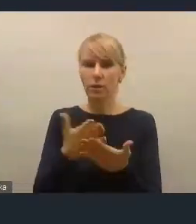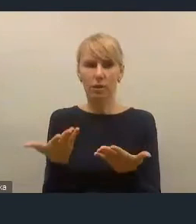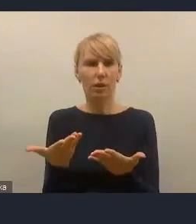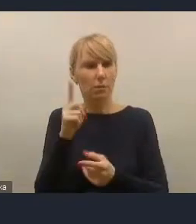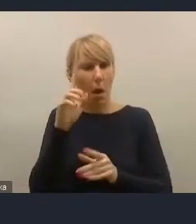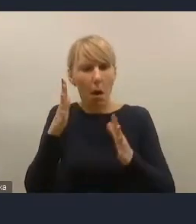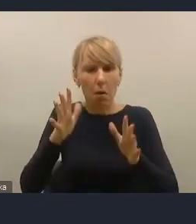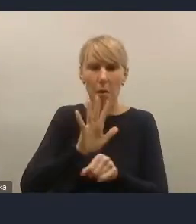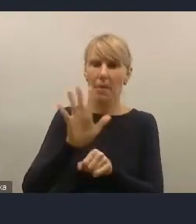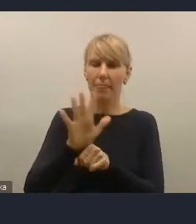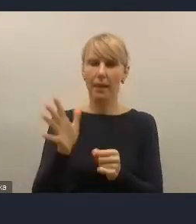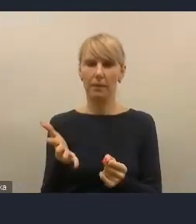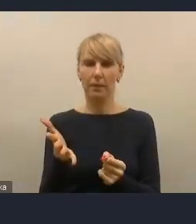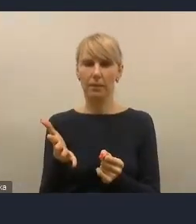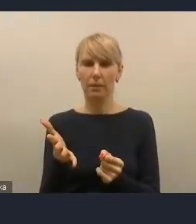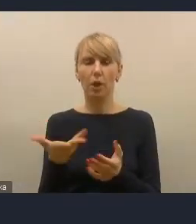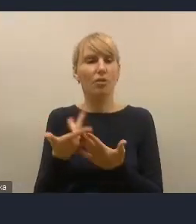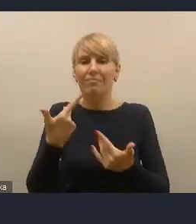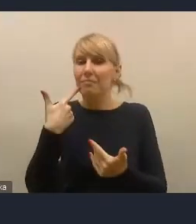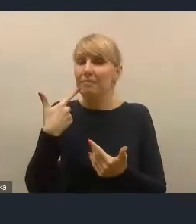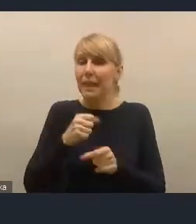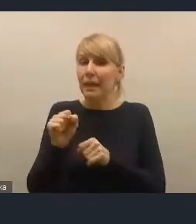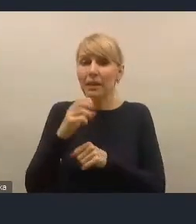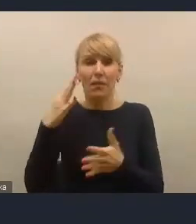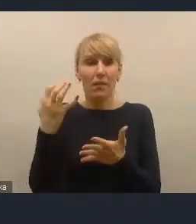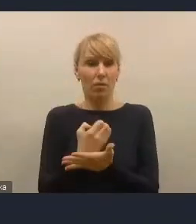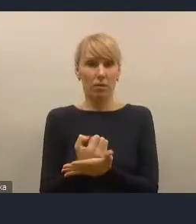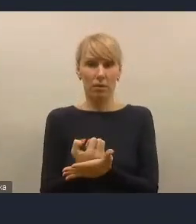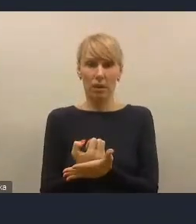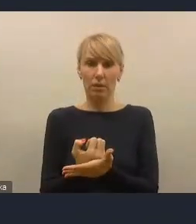I to nie jest wina braku rozwiązań prawnych,